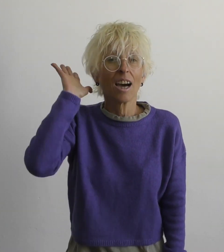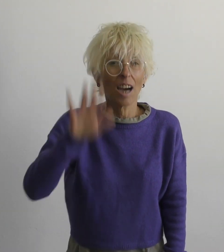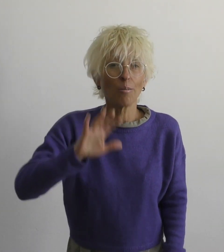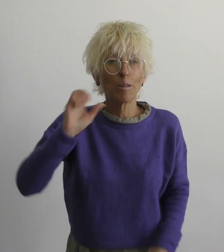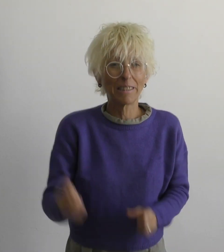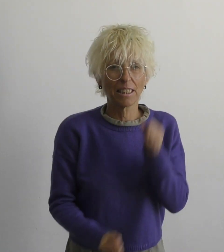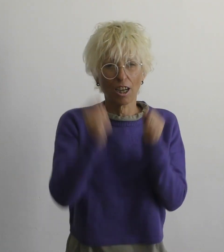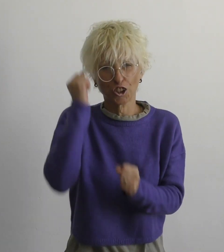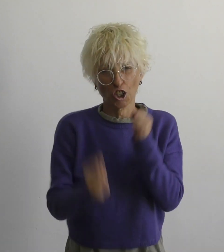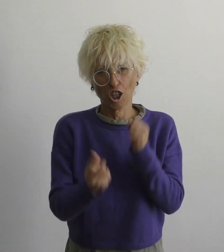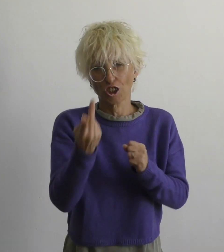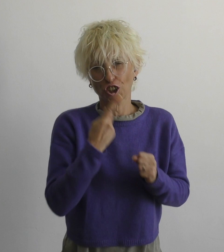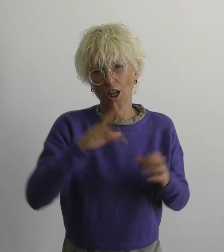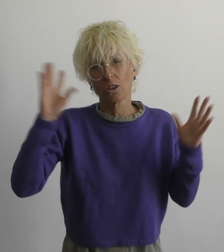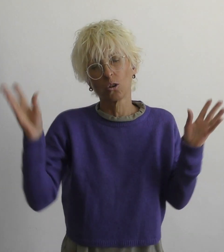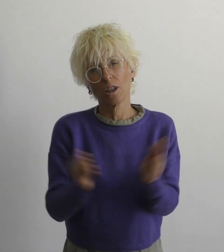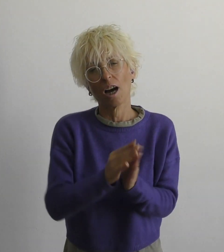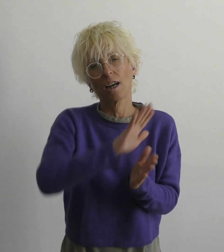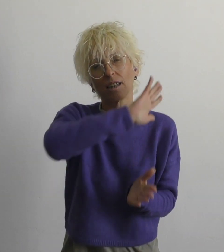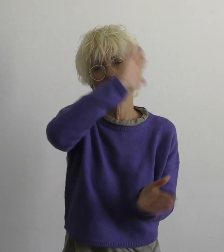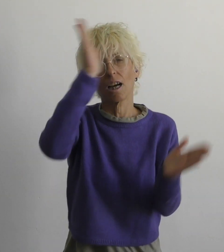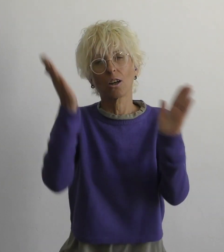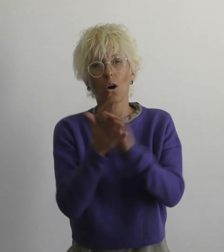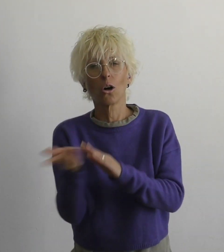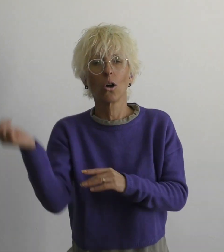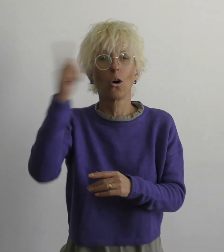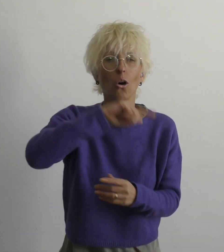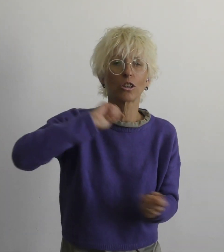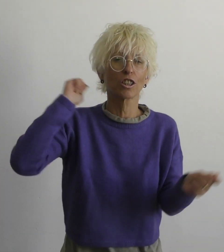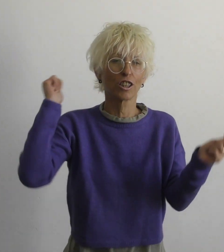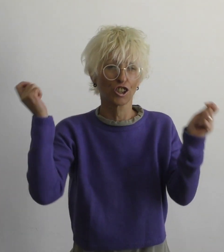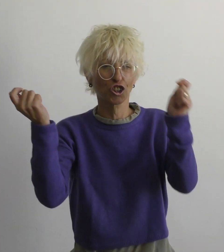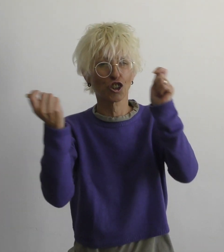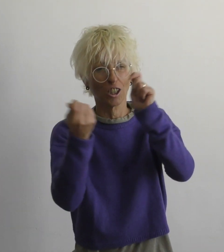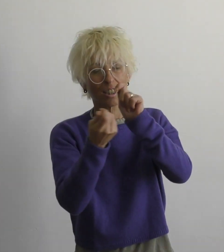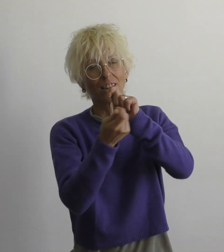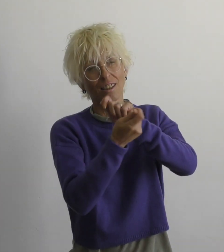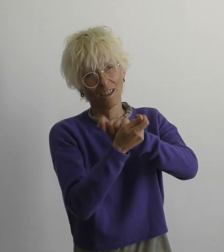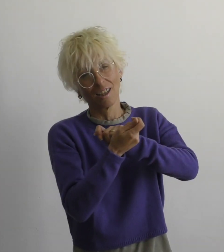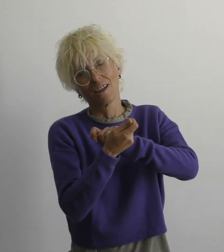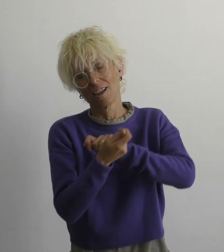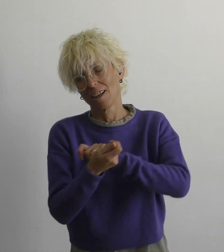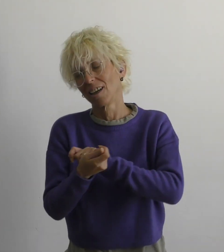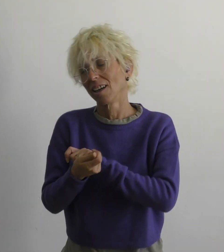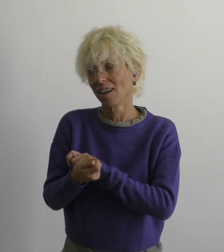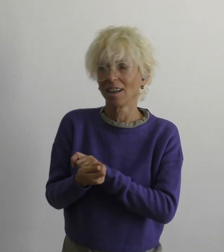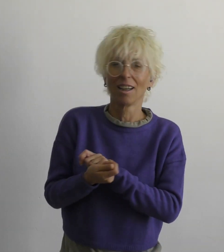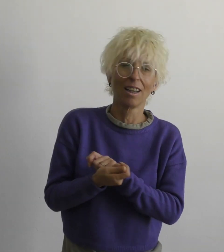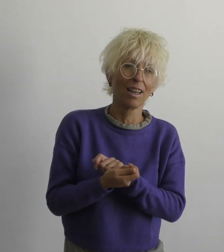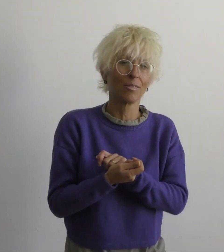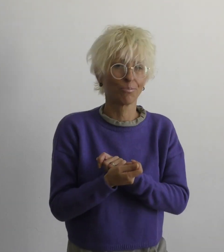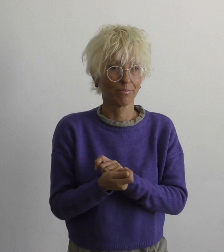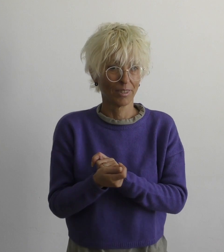даже если тяжело вместе мы многое изменим